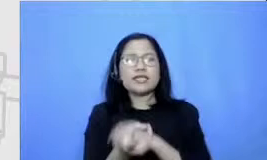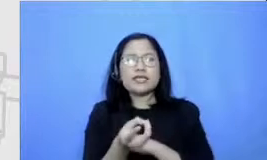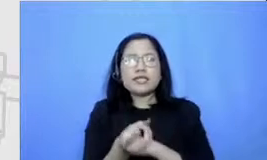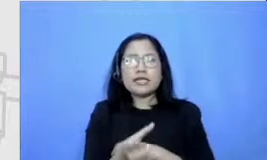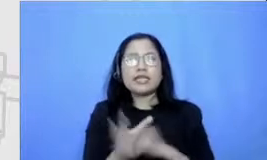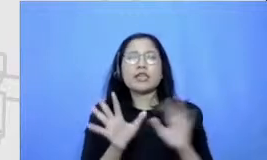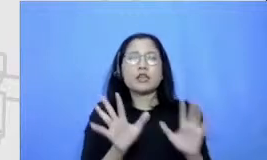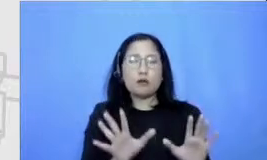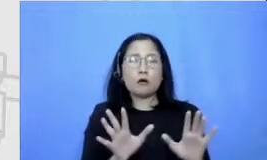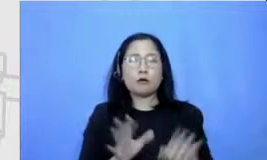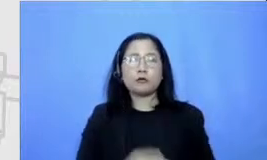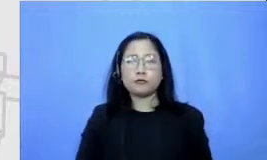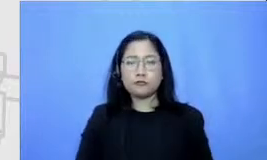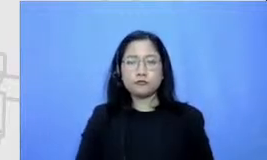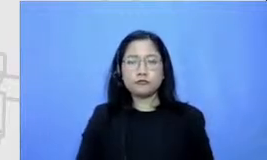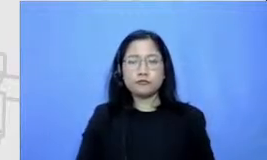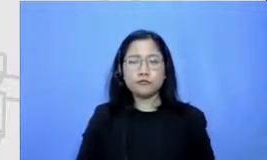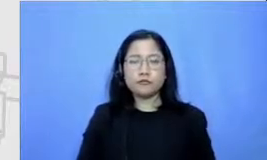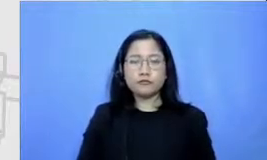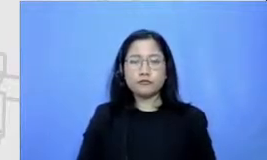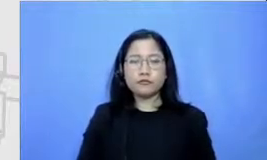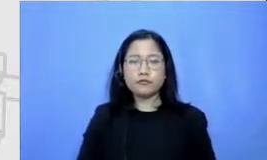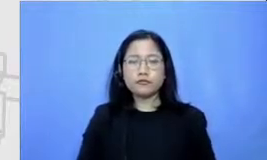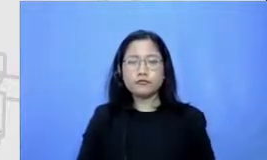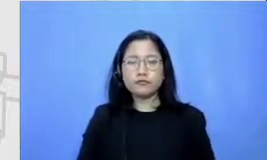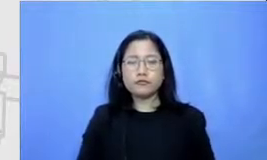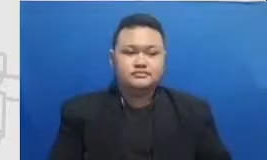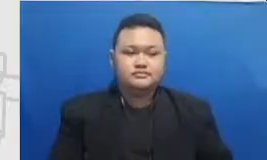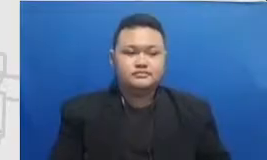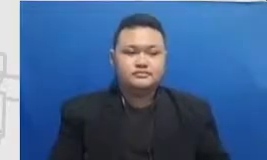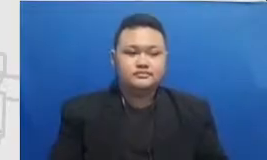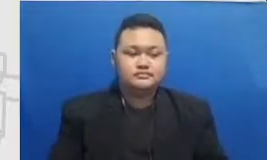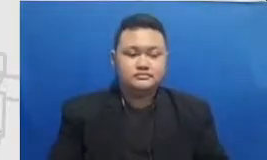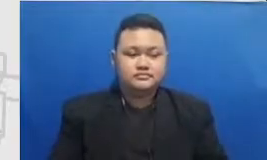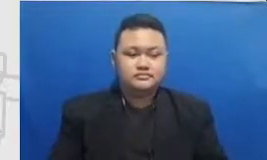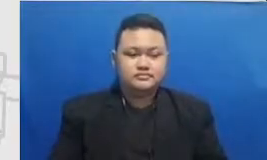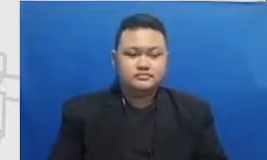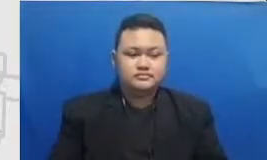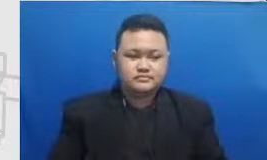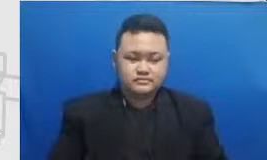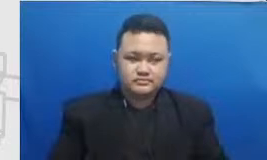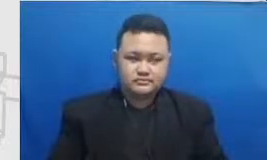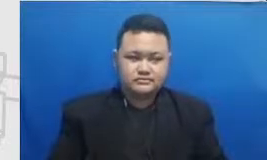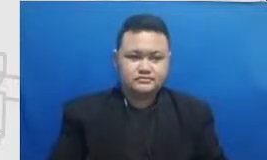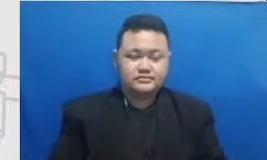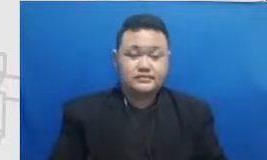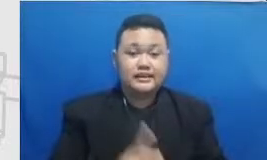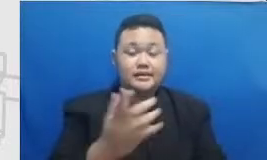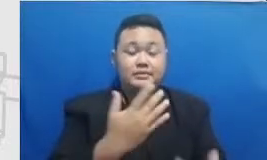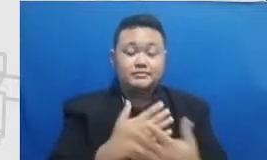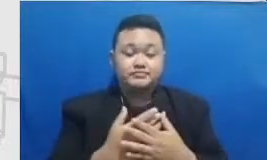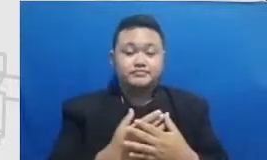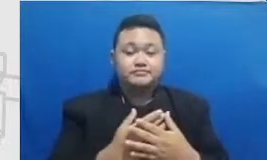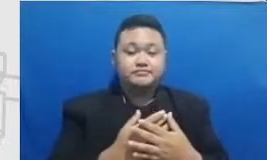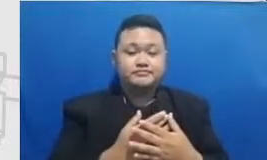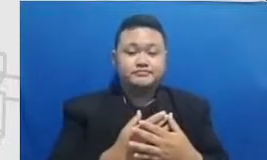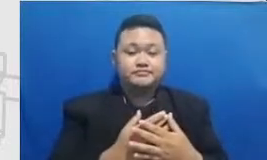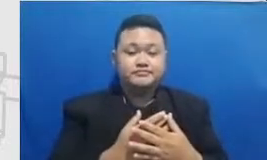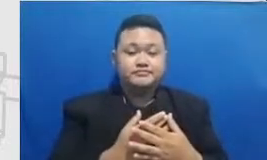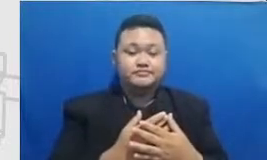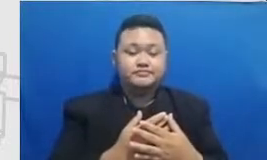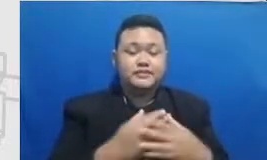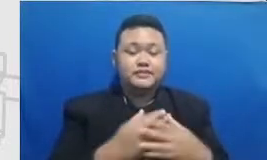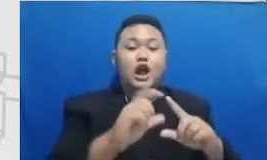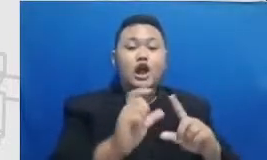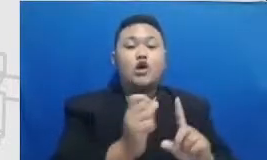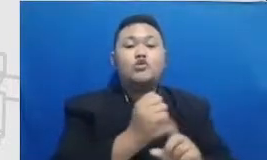Hai Jai m dari argumentasi menuju modifikasi tantangan bapak dan ibu adalah meningkatkan